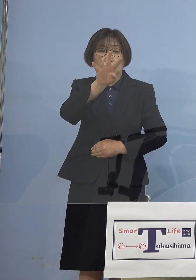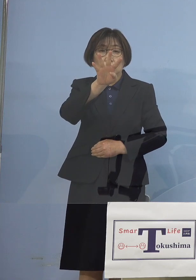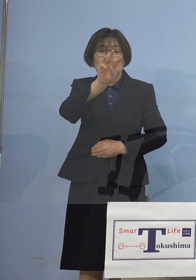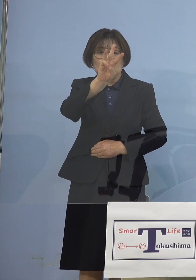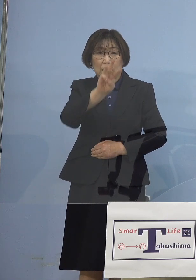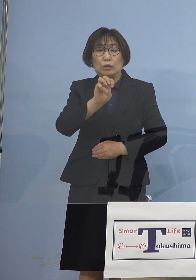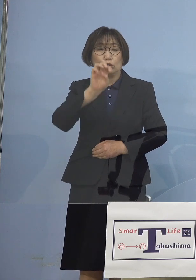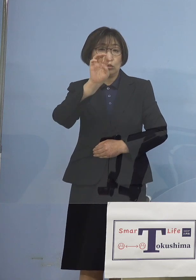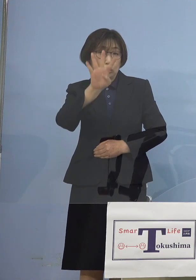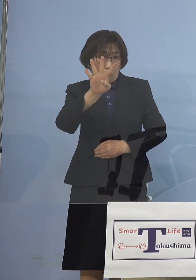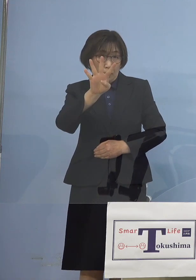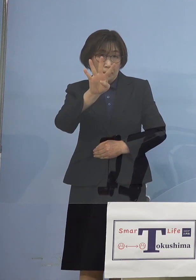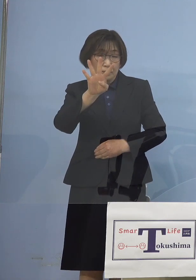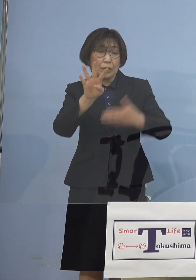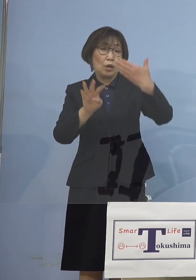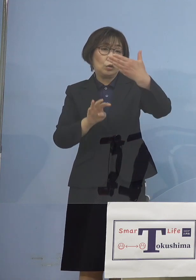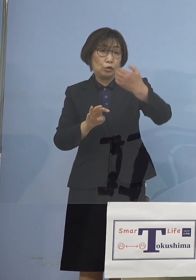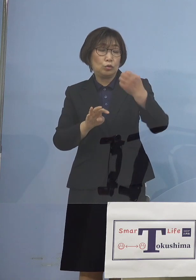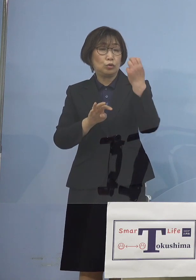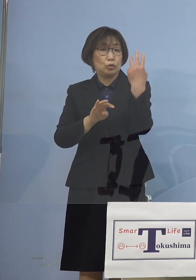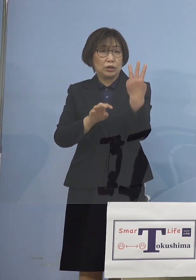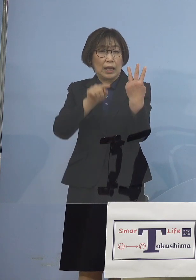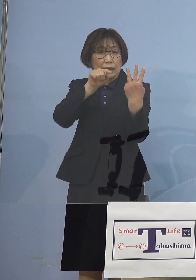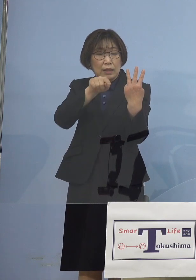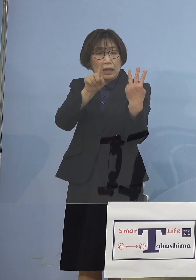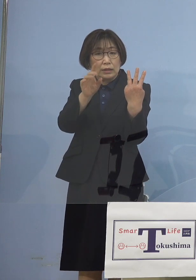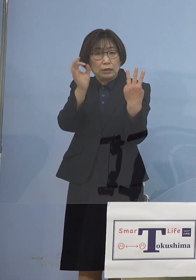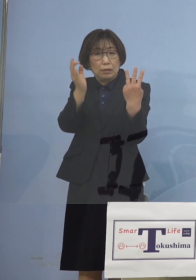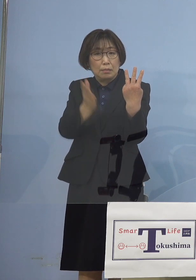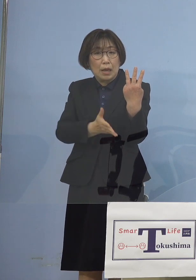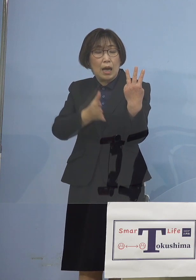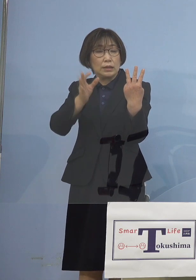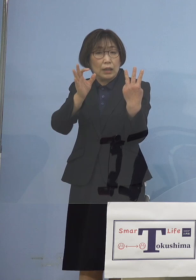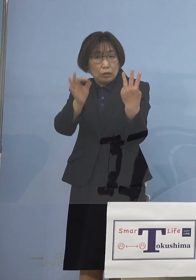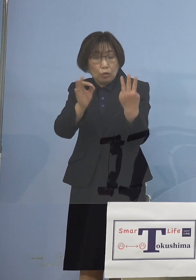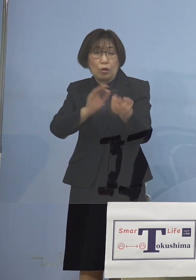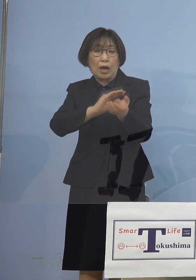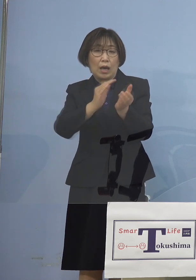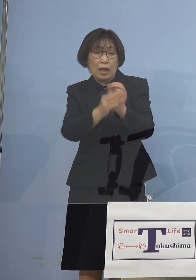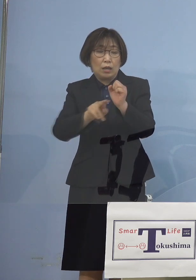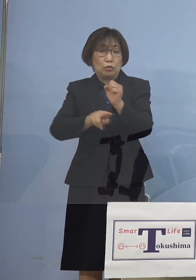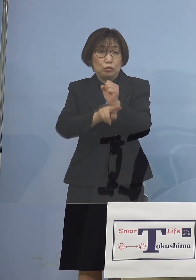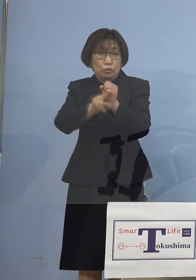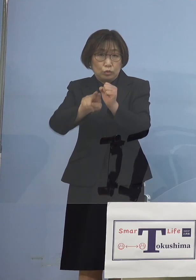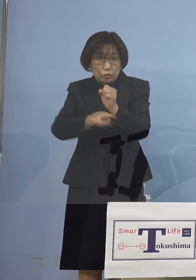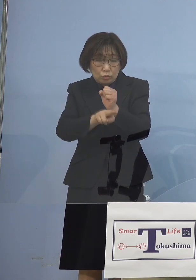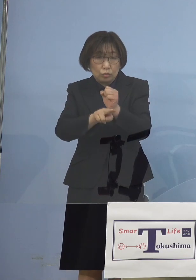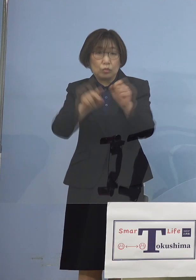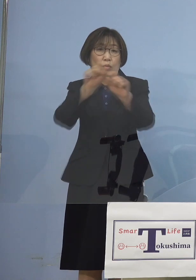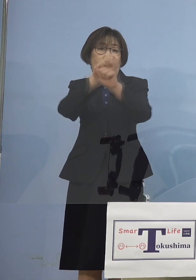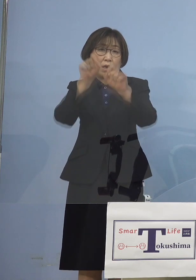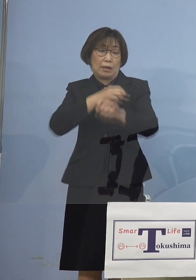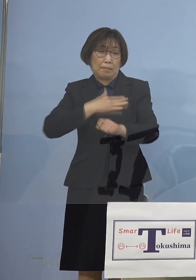率にして 93.1パーセントが変異株 ということで もう完全に